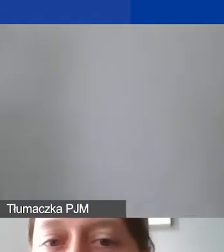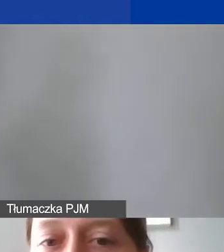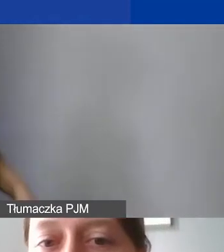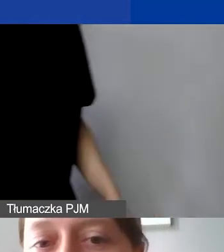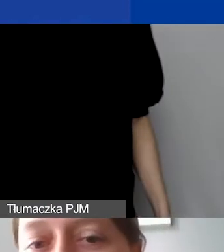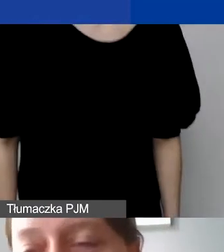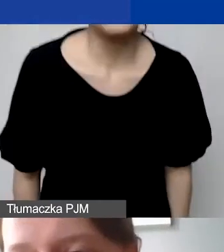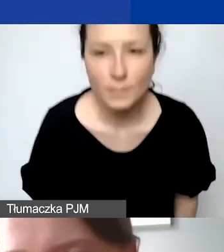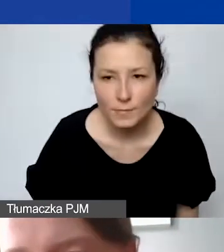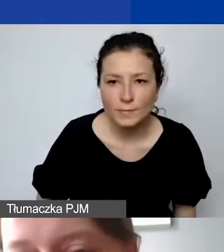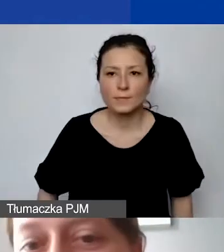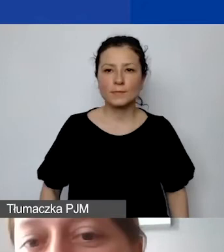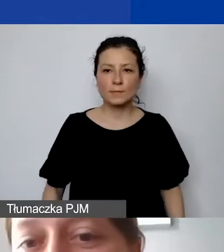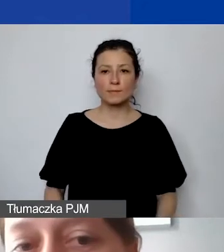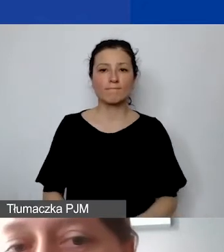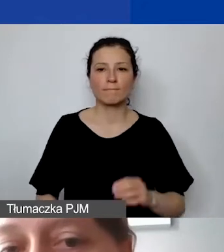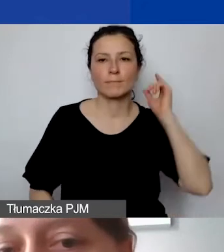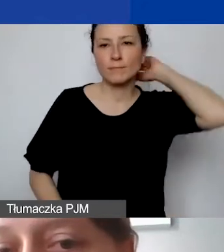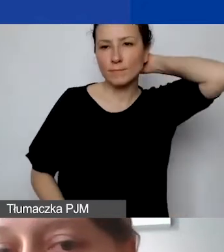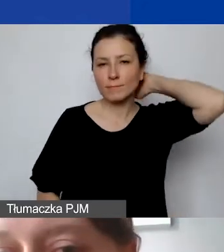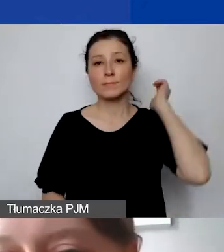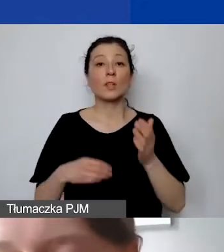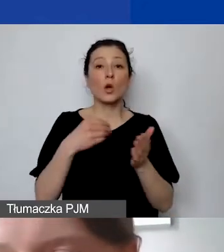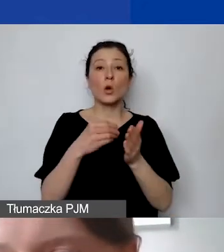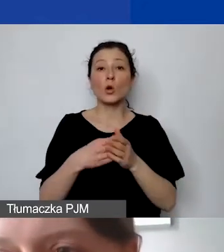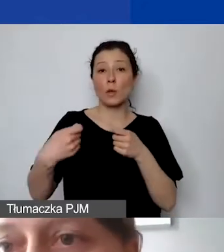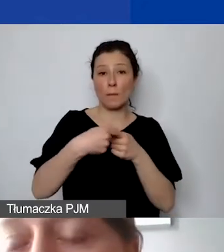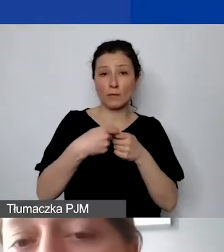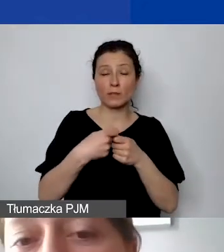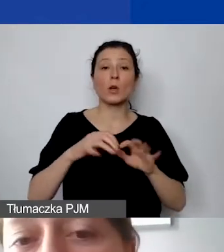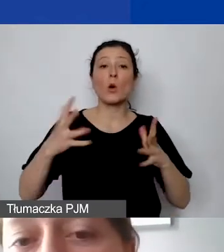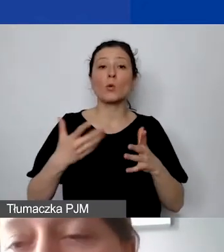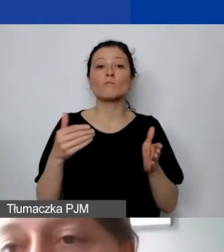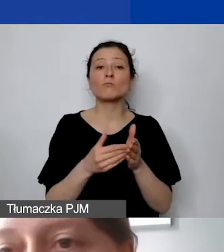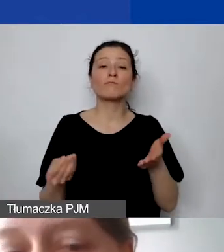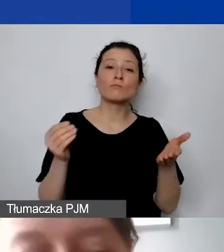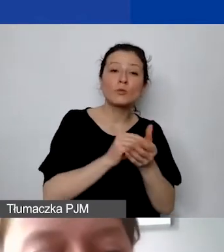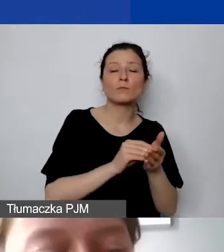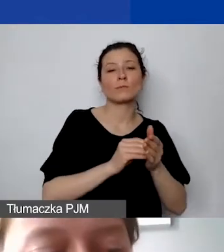chciałabym zwrócić uwagę, że należy ująć je w budżecie głównym, bo zdarzały się takie błędy,